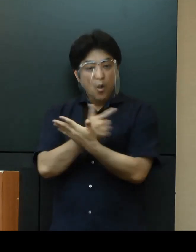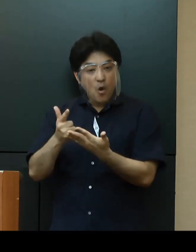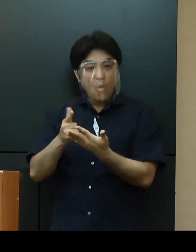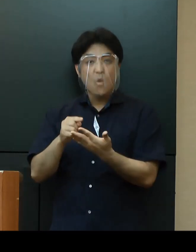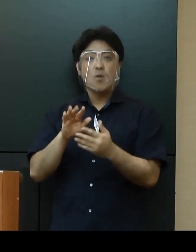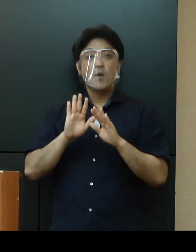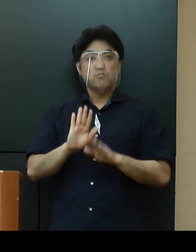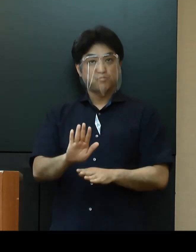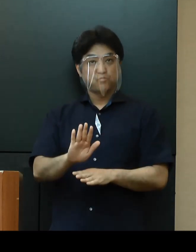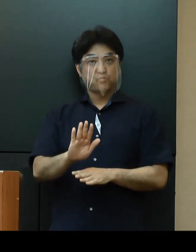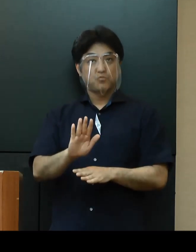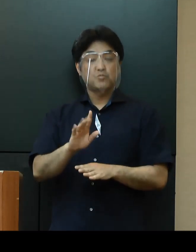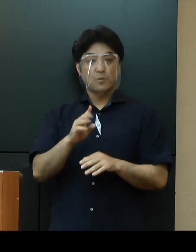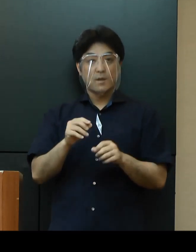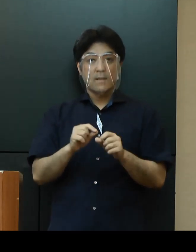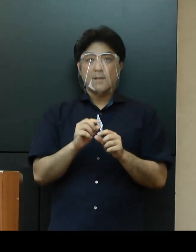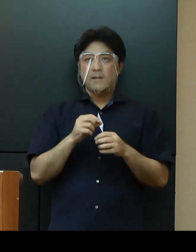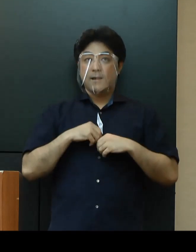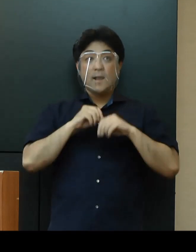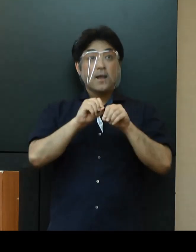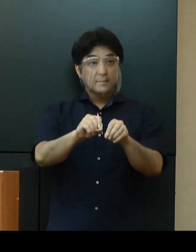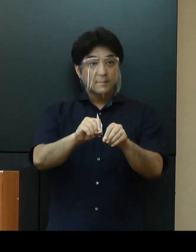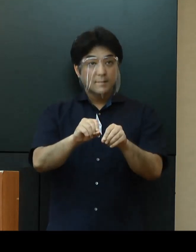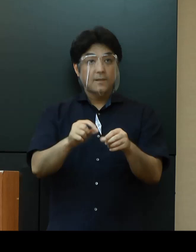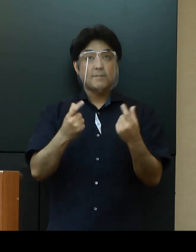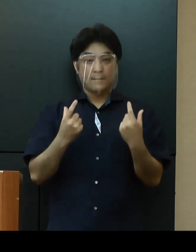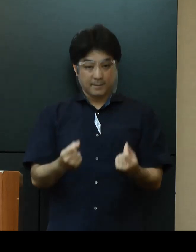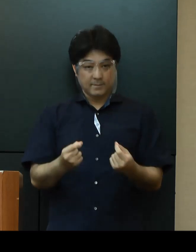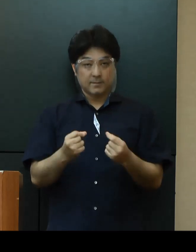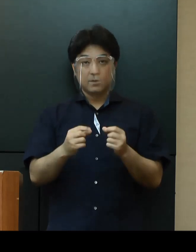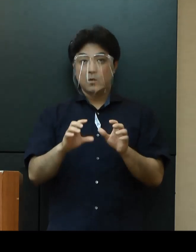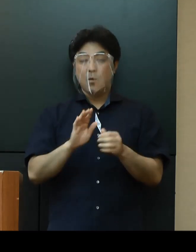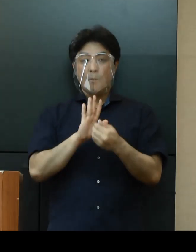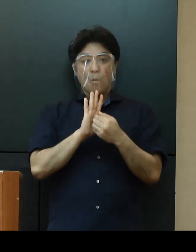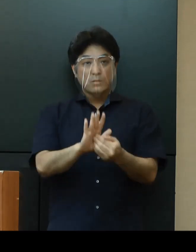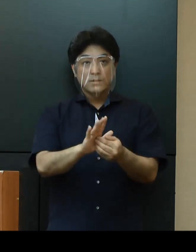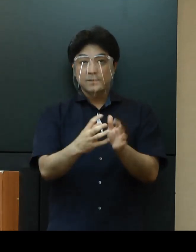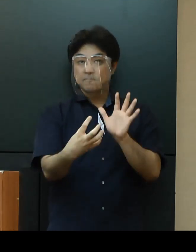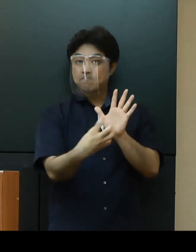「感染防止徹底宣言ステッカー（仮称）」を発行し